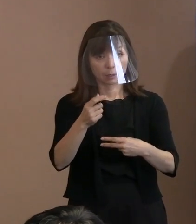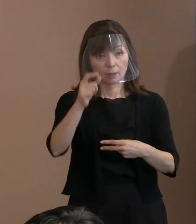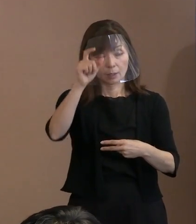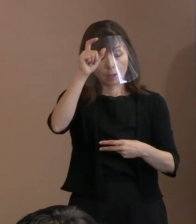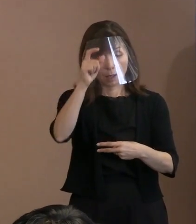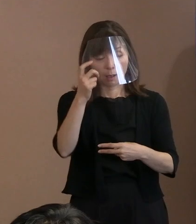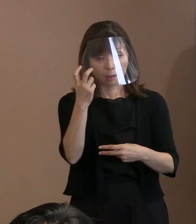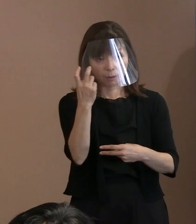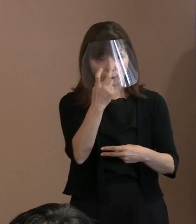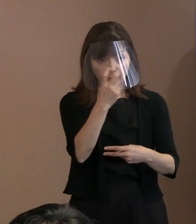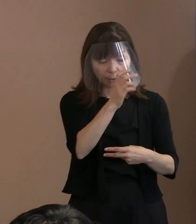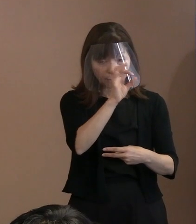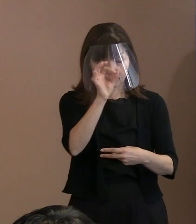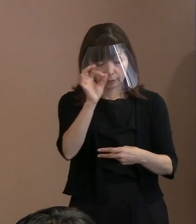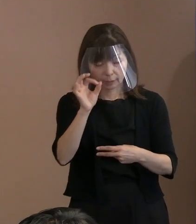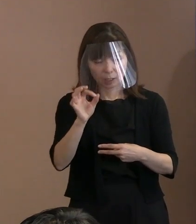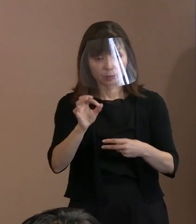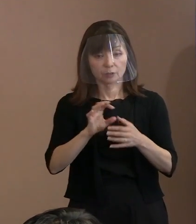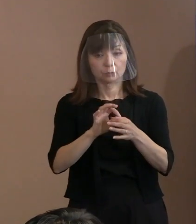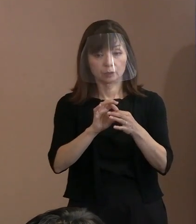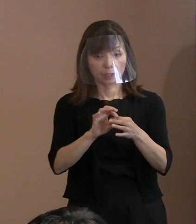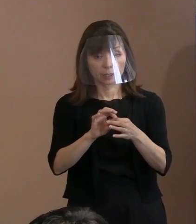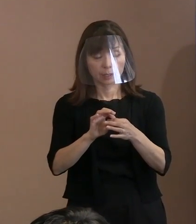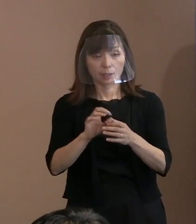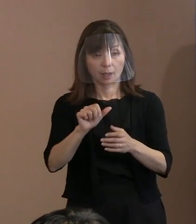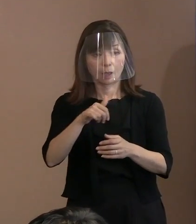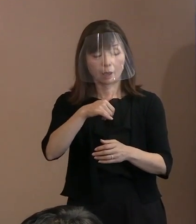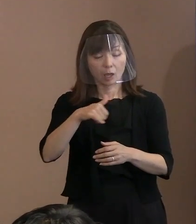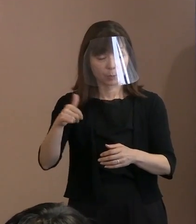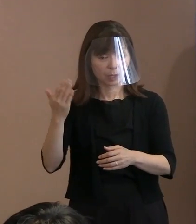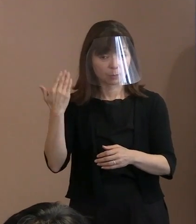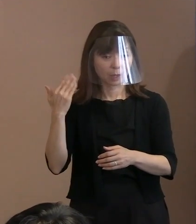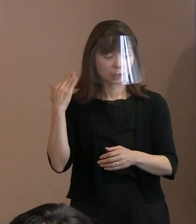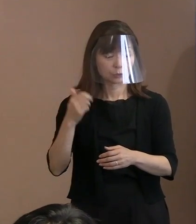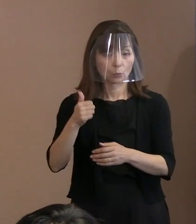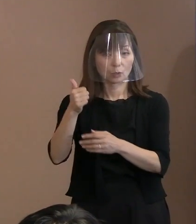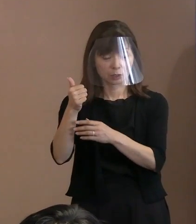安倍元総理の銃撃事件を受けて､ (平和記念)式典の警備見直し､